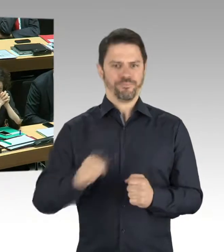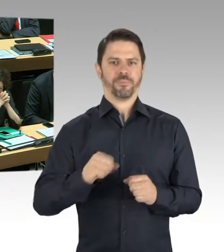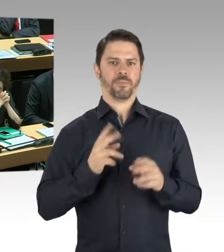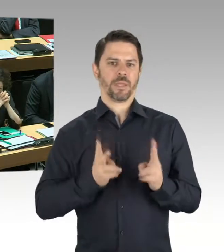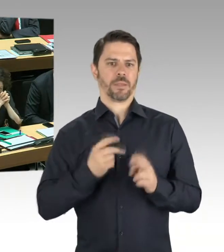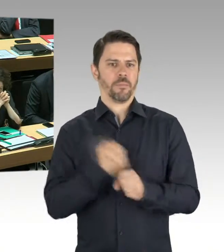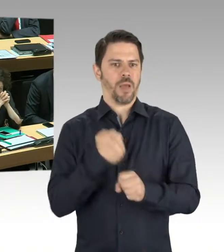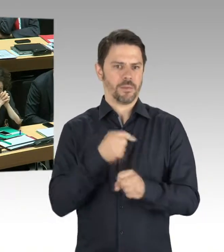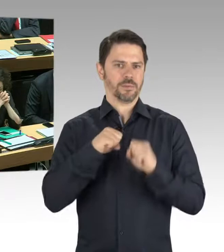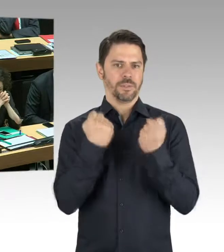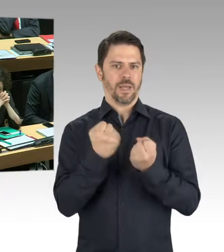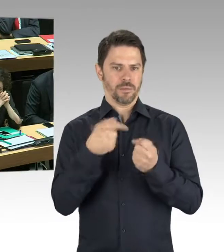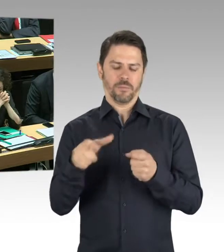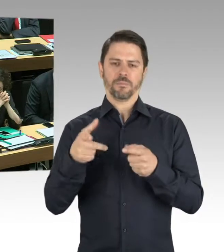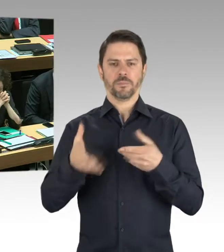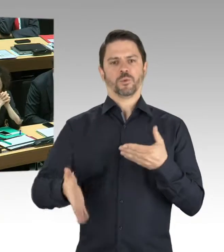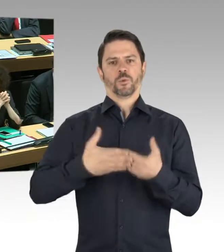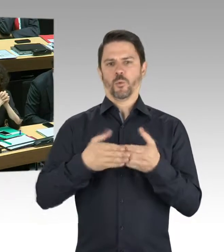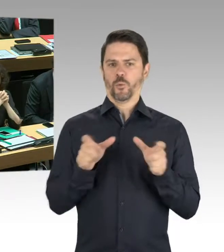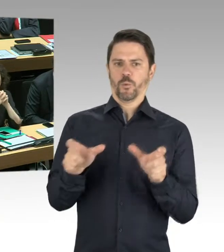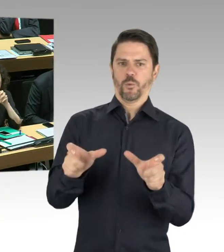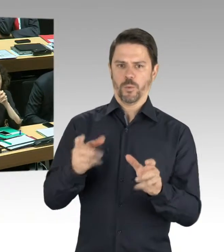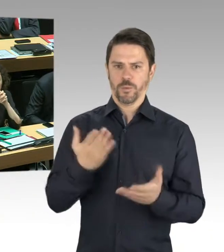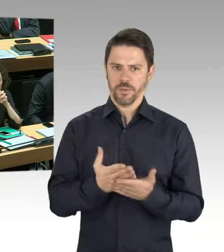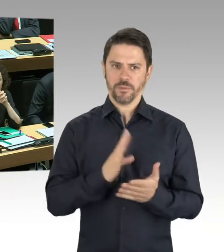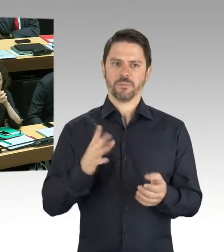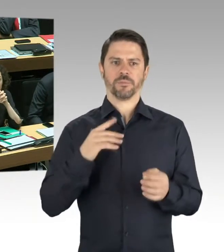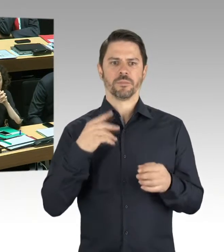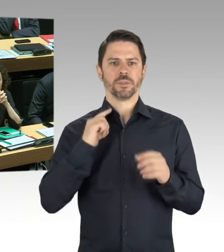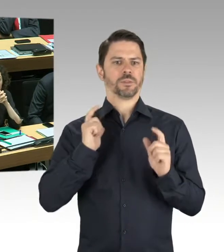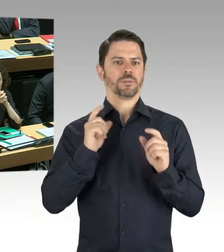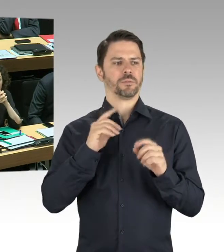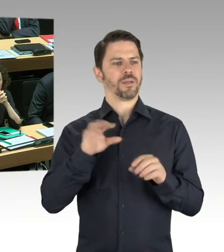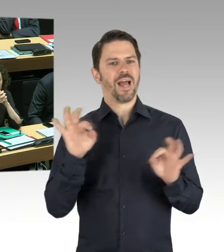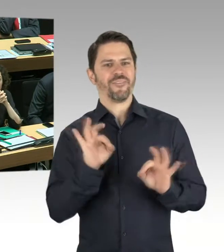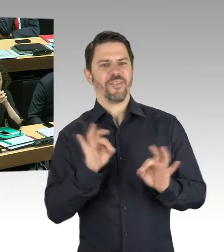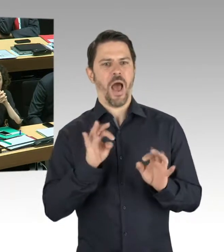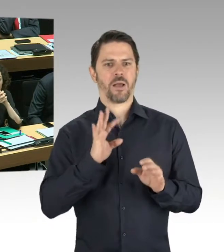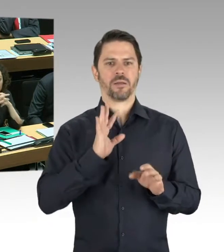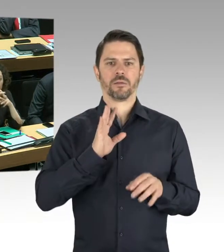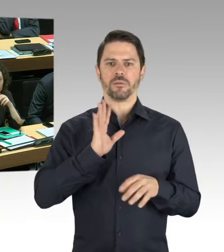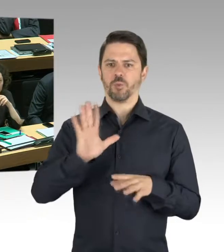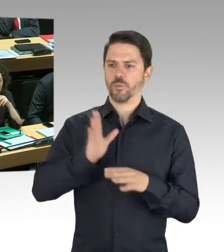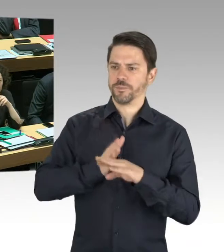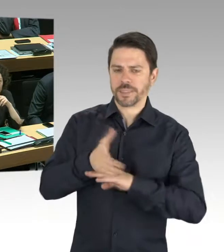für die Besucherinnen und Besucher und die Mitarbeiterinnen und Mitarbeiter der Galerie besteht. Es sind dann Sofortmaßnahmen zur näheren Untersuchung